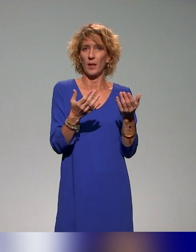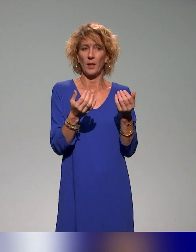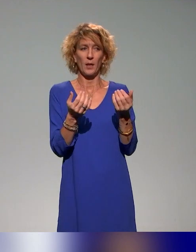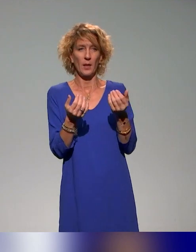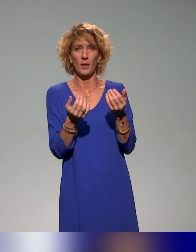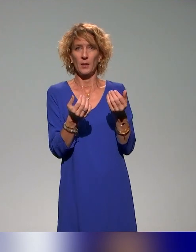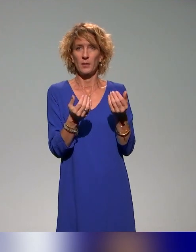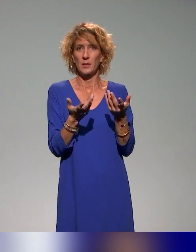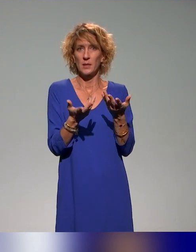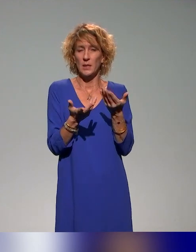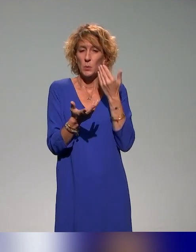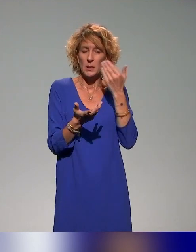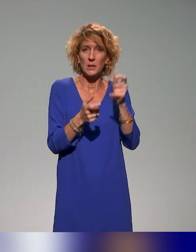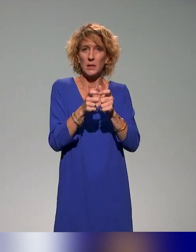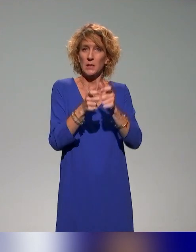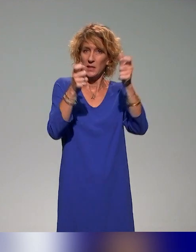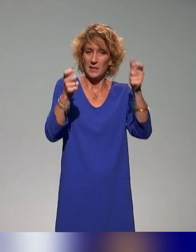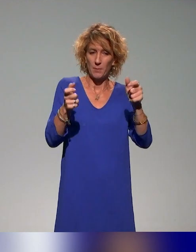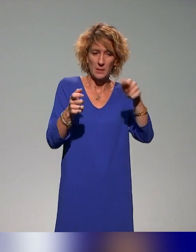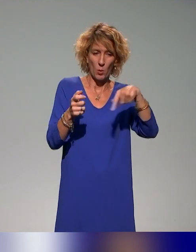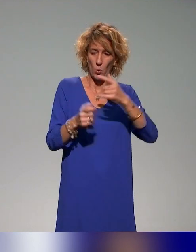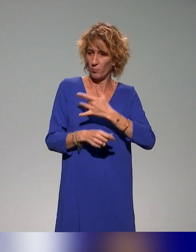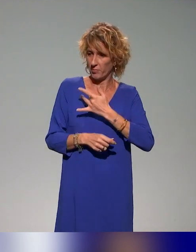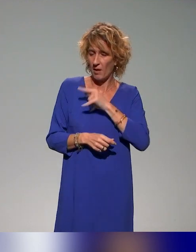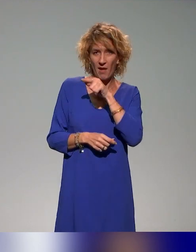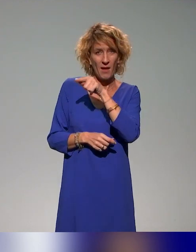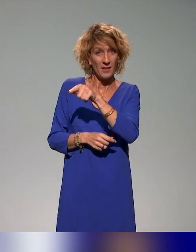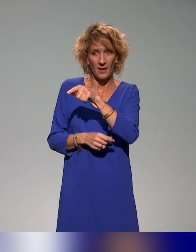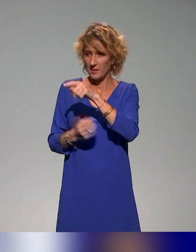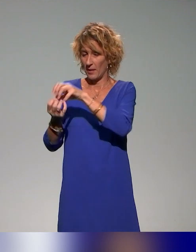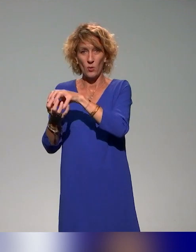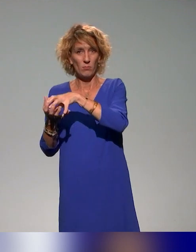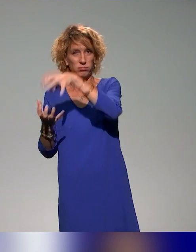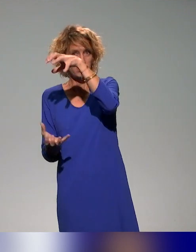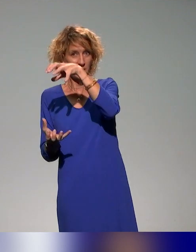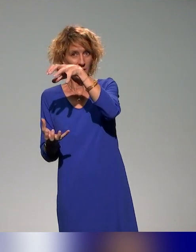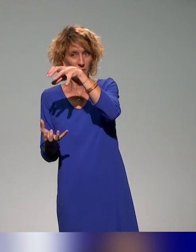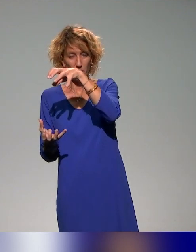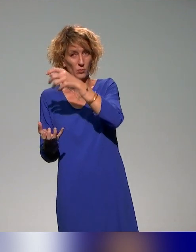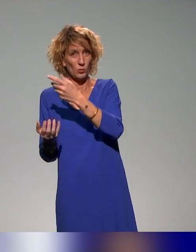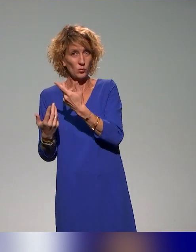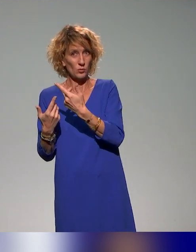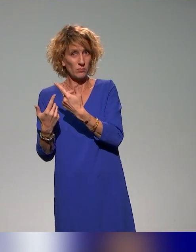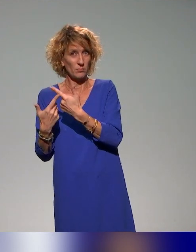établissements qui sont intéressés d'adapter les ressources proposées, les ressources de formation proposées à leur contexte.